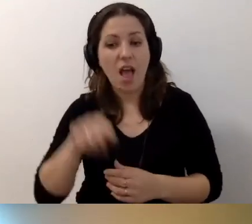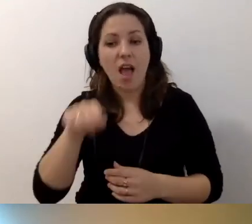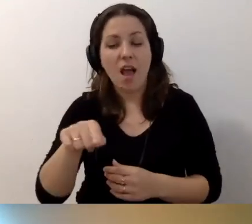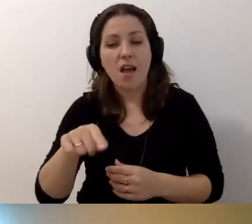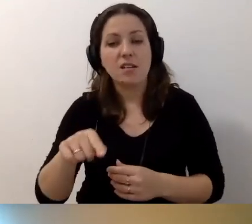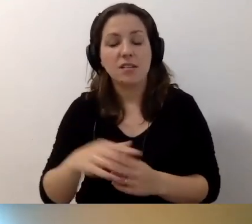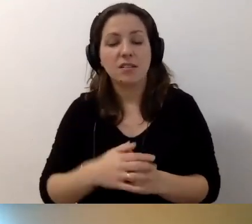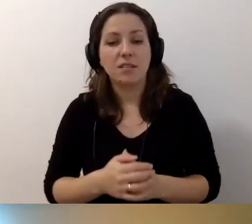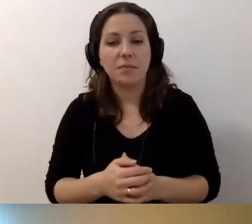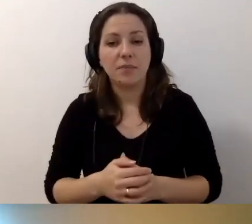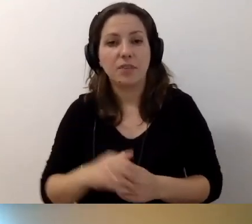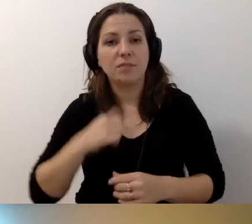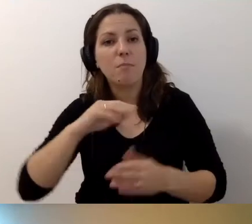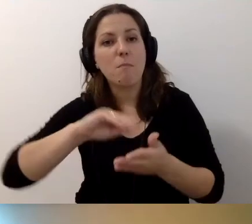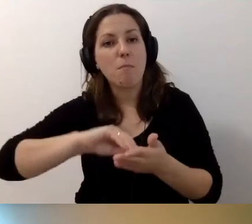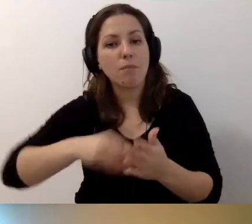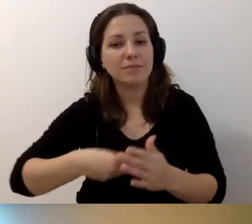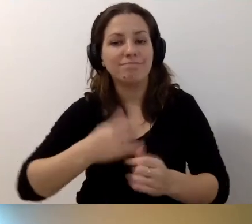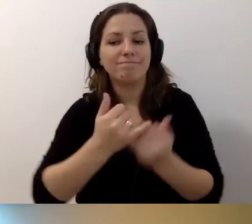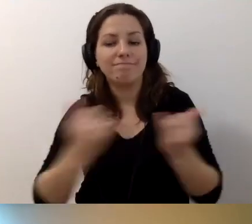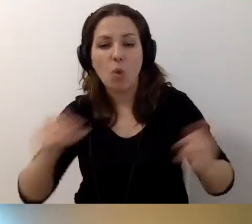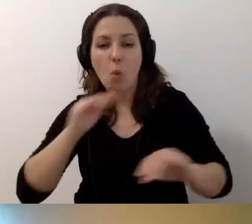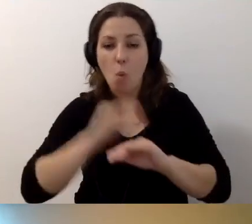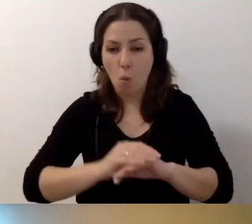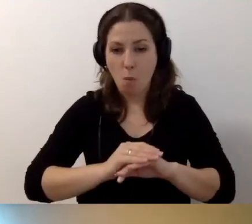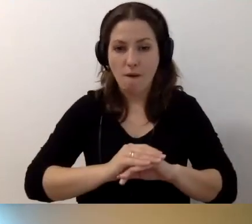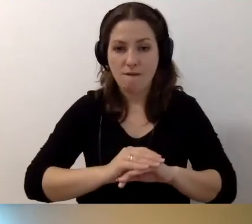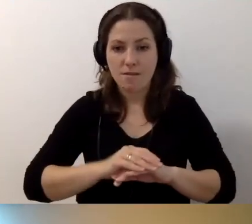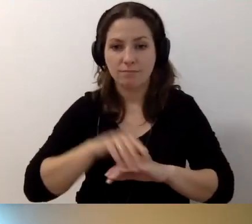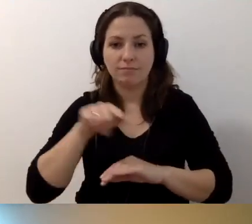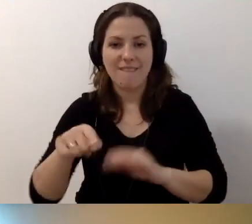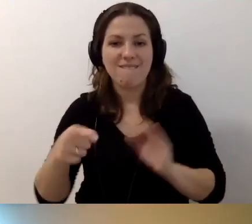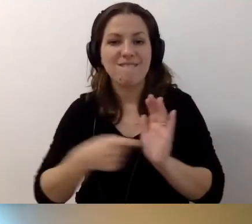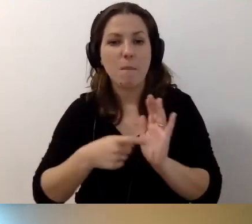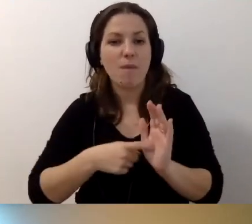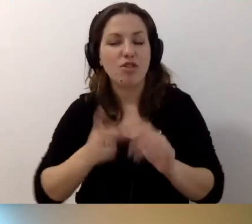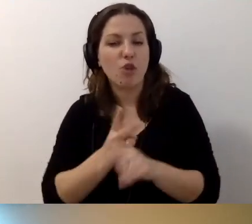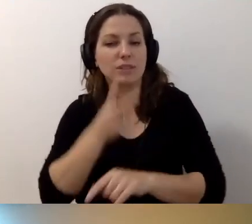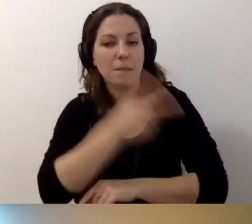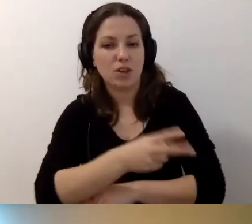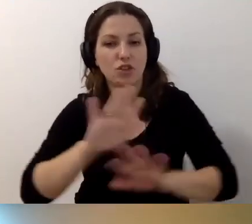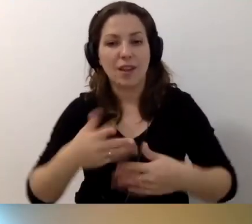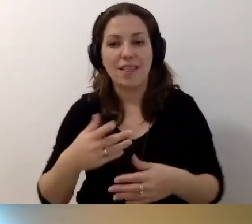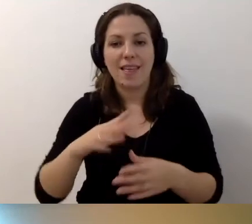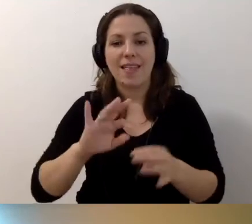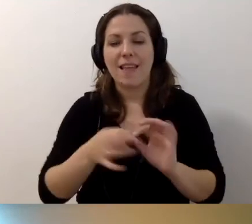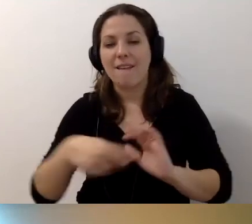żeby podpisywać umowy z wymogami dostępnościowymi. Czyli nawet jak rozpisują państwo